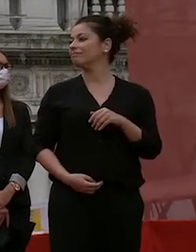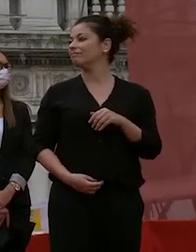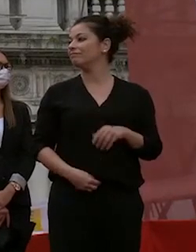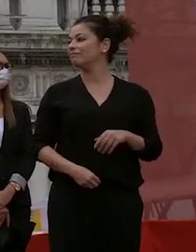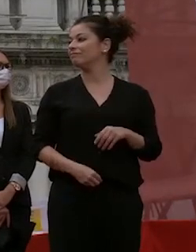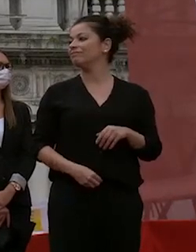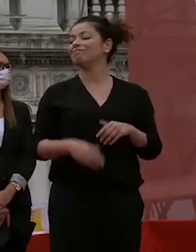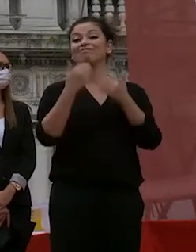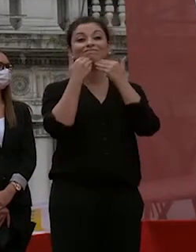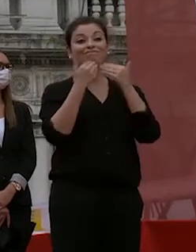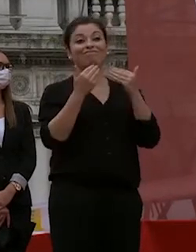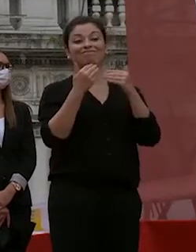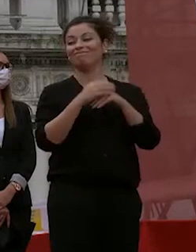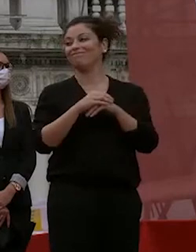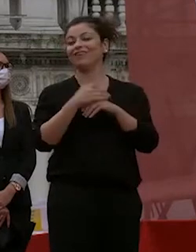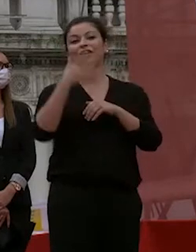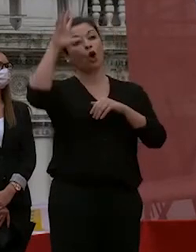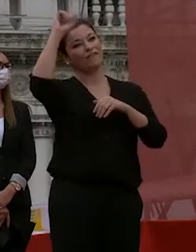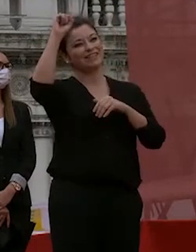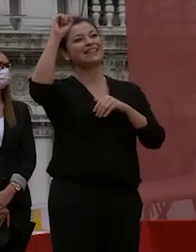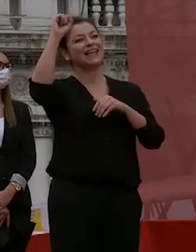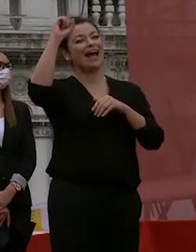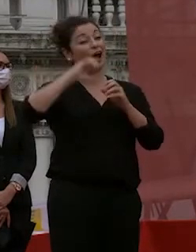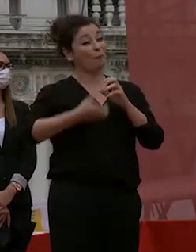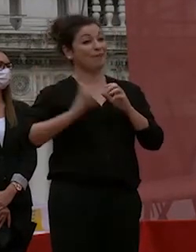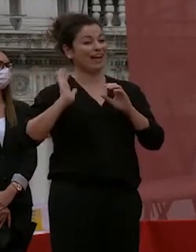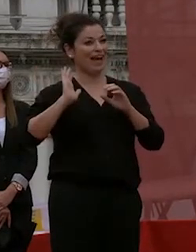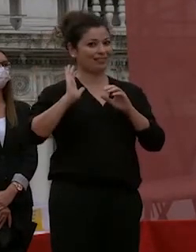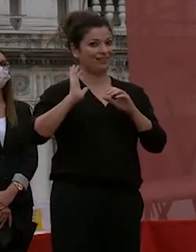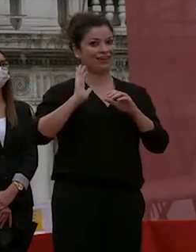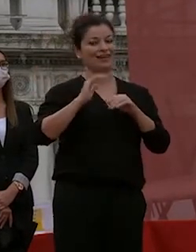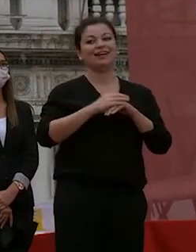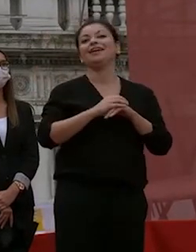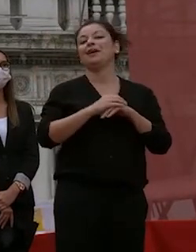l'università è una cosa complicata è un'istituzione che merita un grande